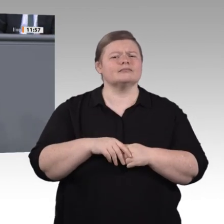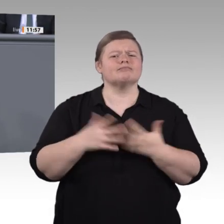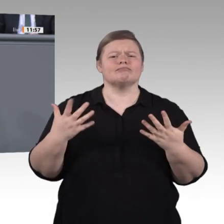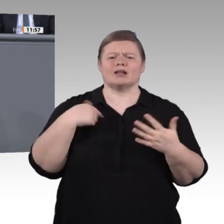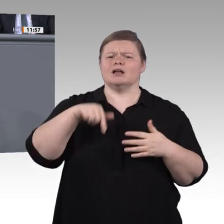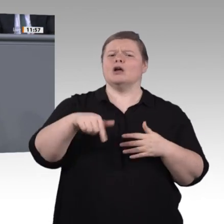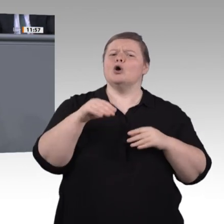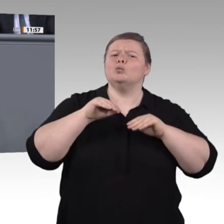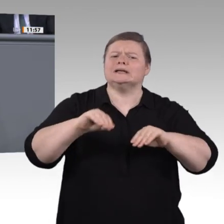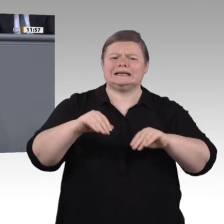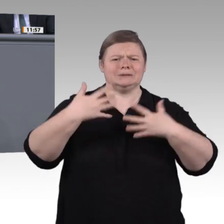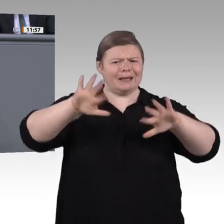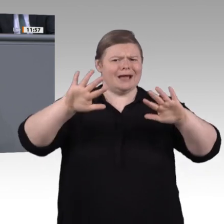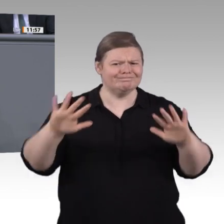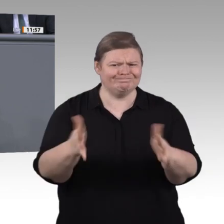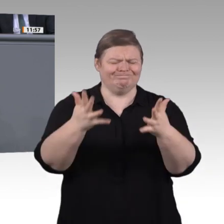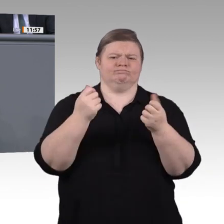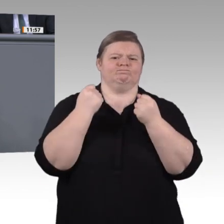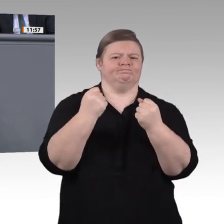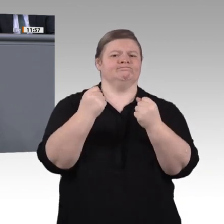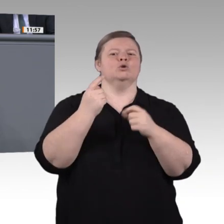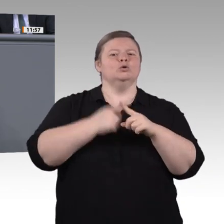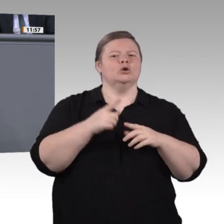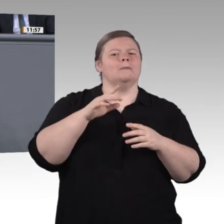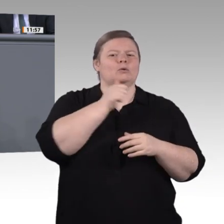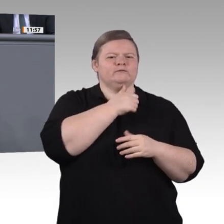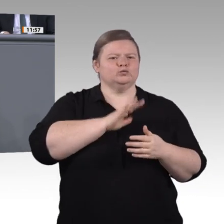Wartung kümmern, mit pädagogischer Freiheit und praxisnahen Tipps zum Umgang mit dem